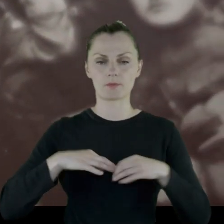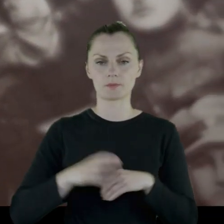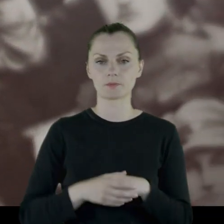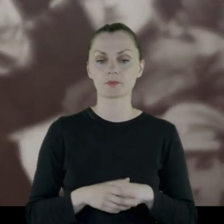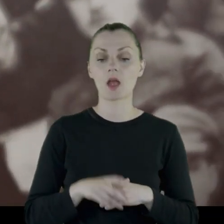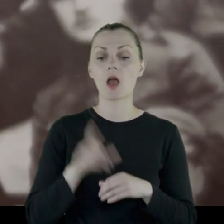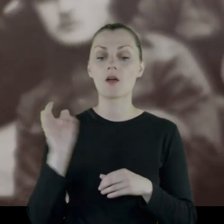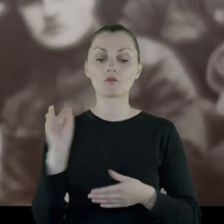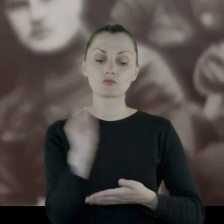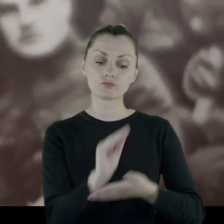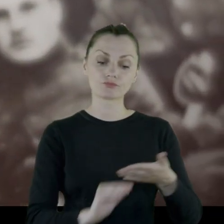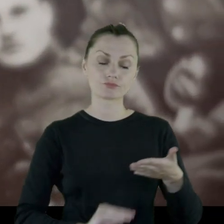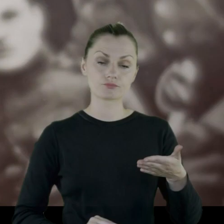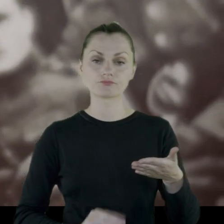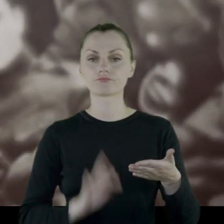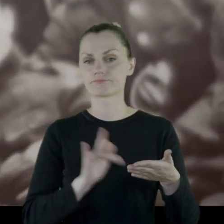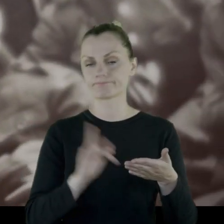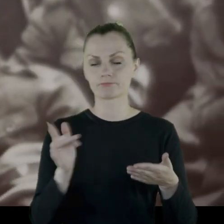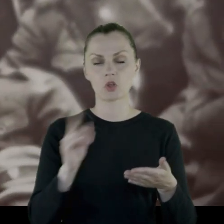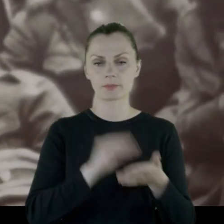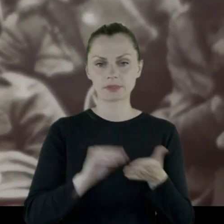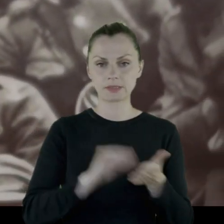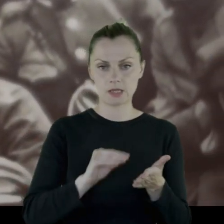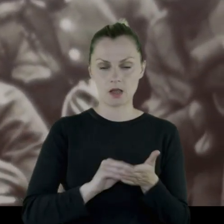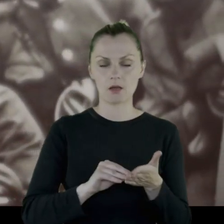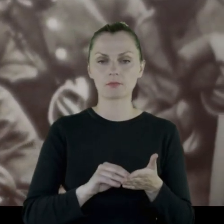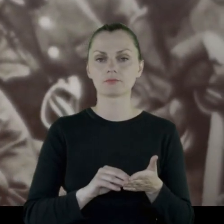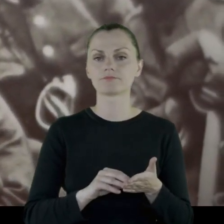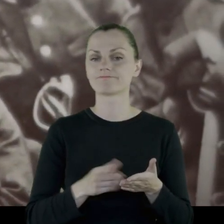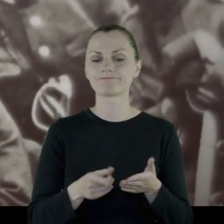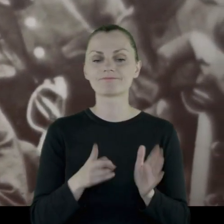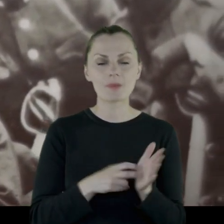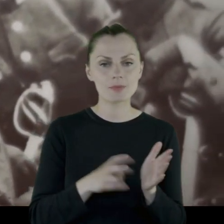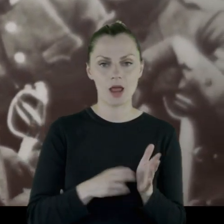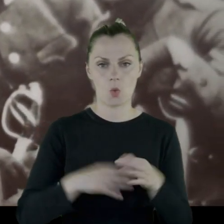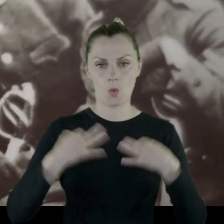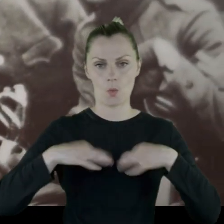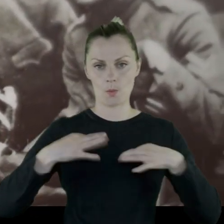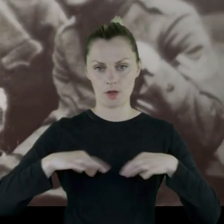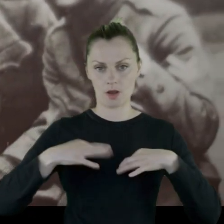W pamiętnika Leona, zwraca on na to szczególną uwagę, na niedostatki mundurowe.